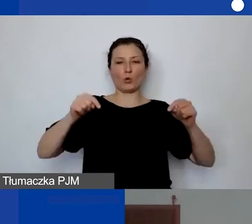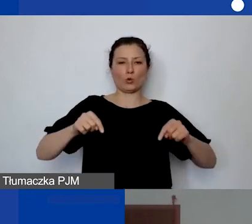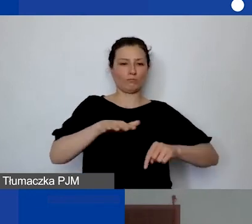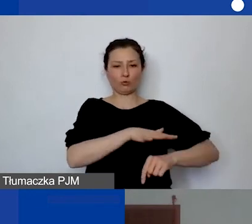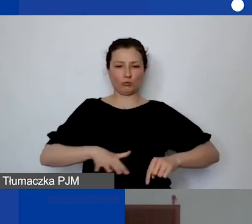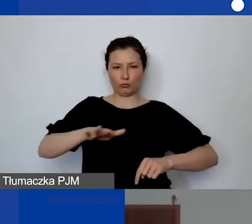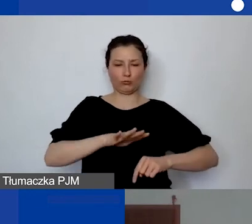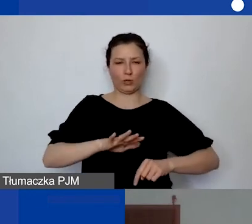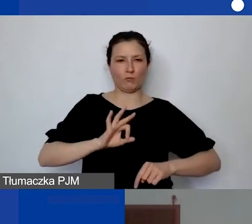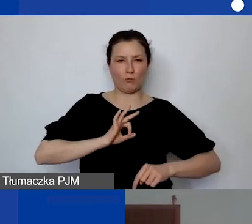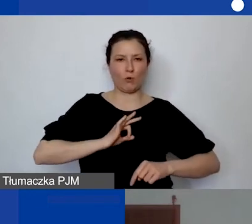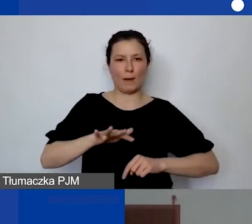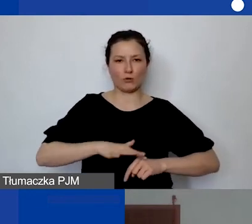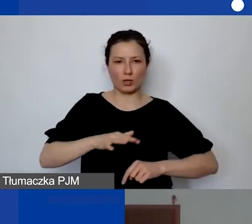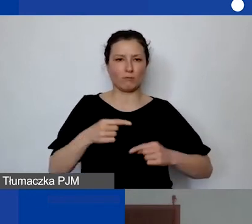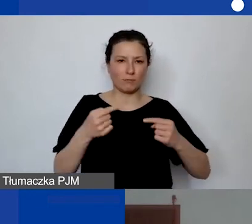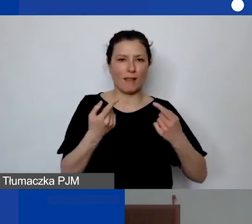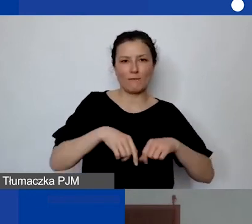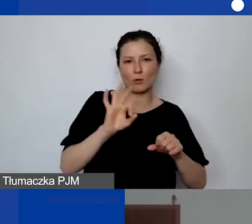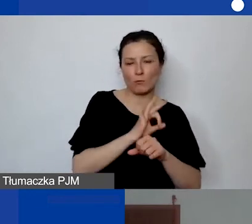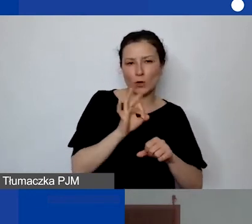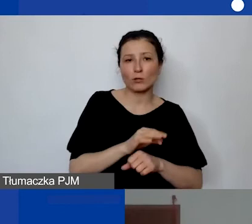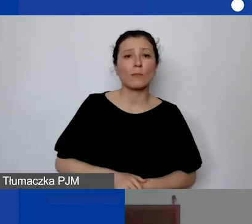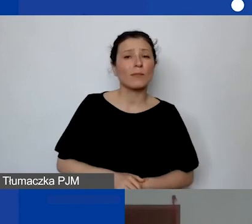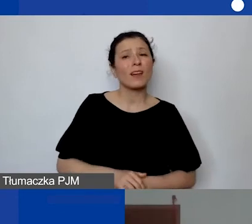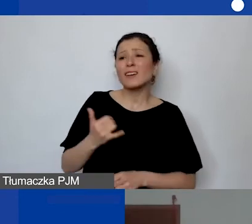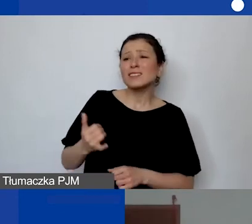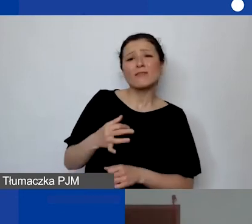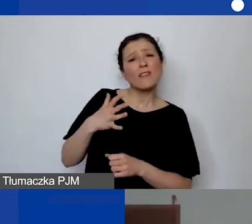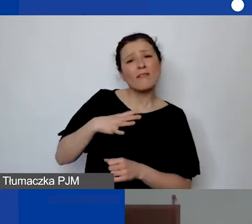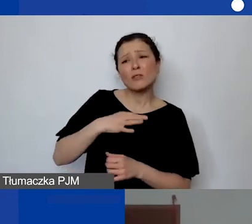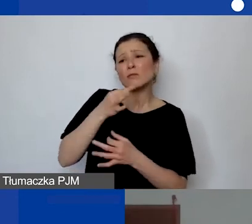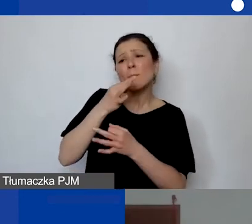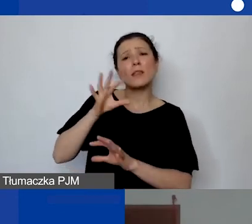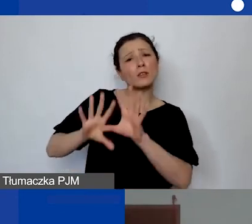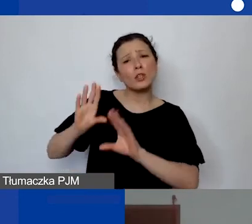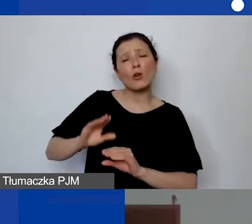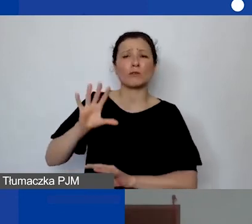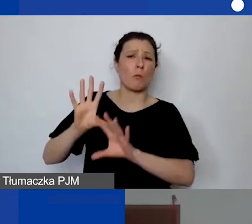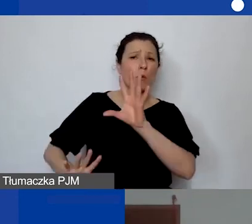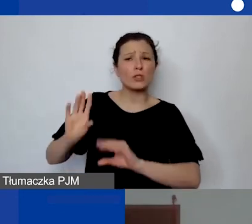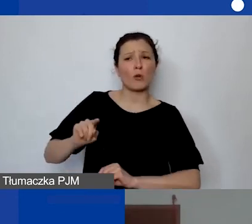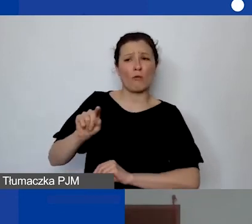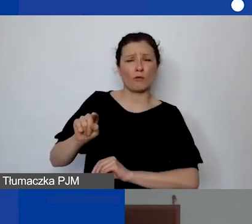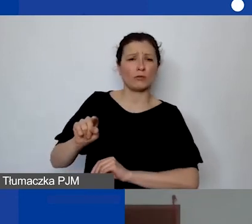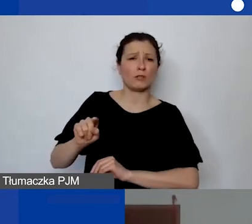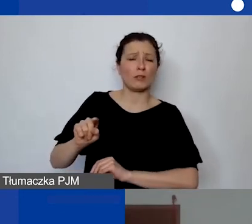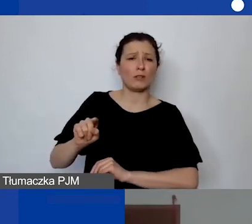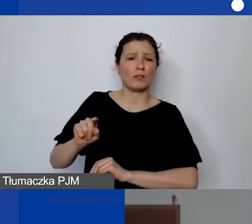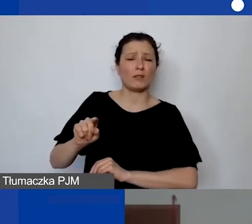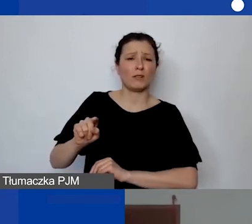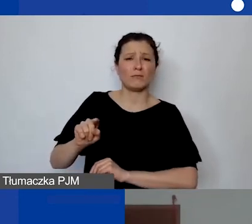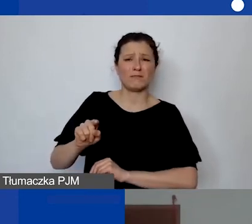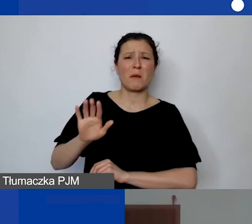bo księgowość musi mieć doświadczenie w rozliczaniu kosztów stałych.